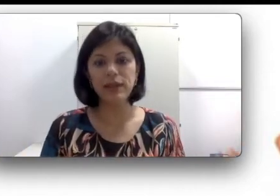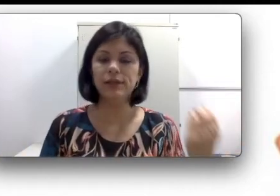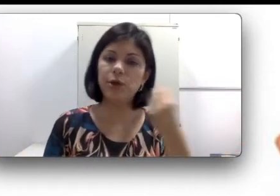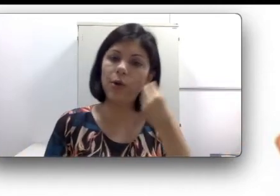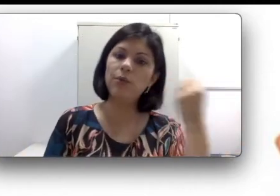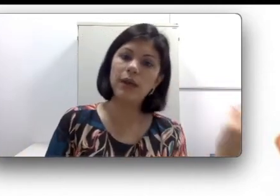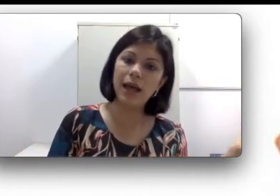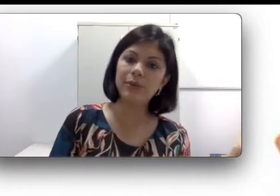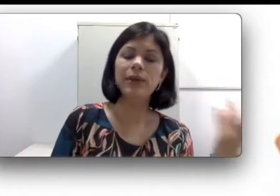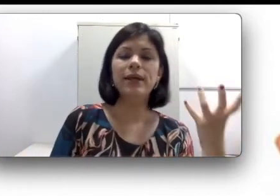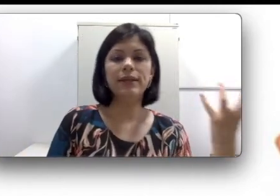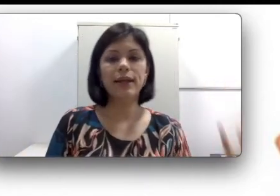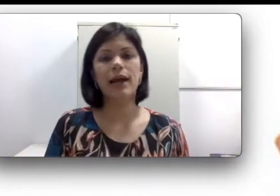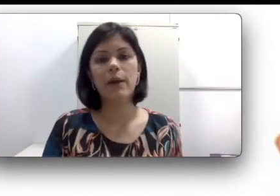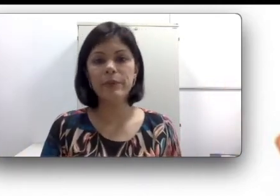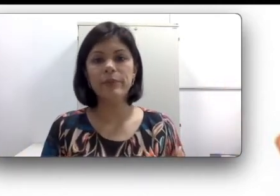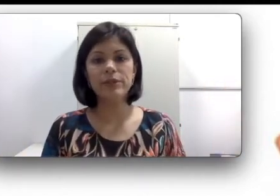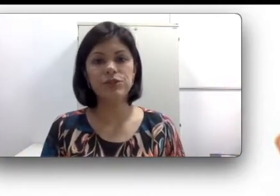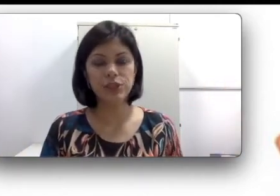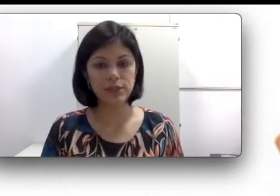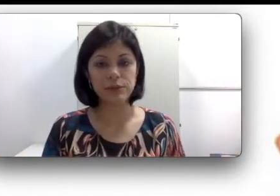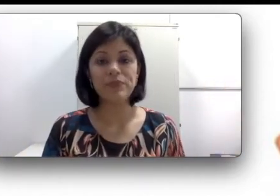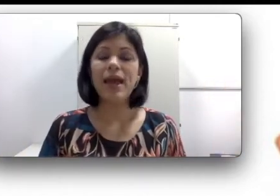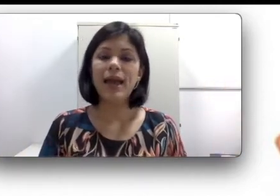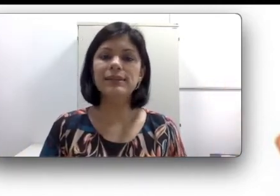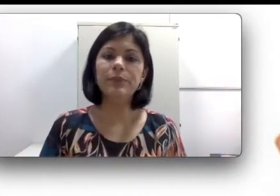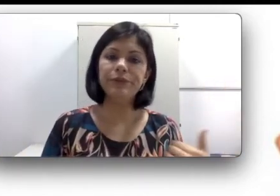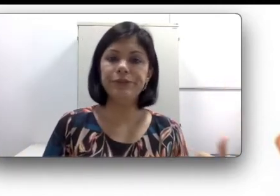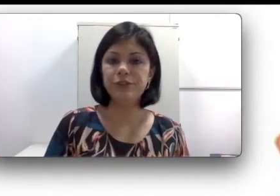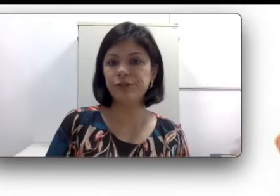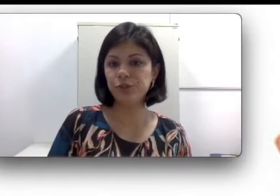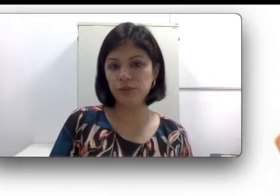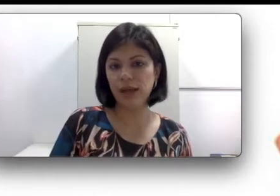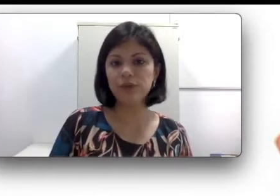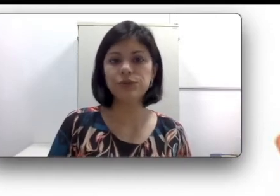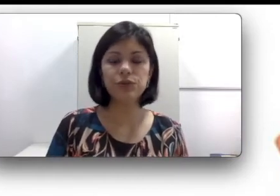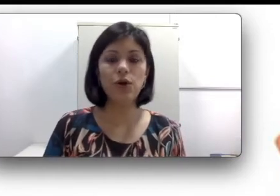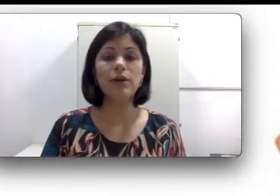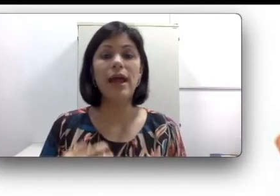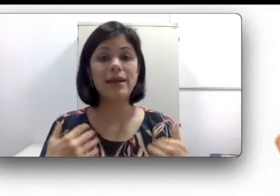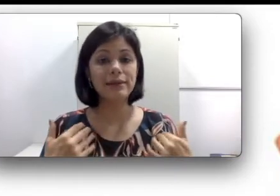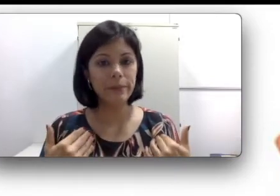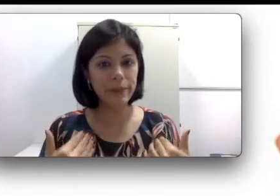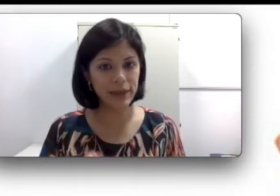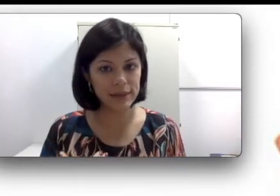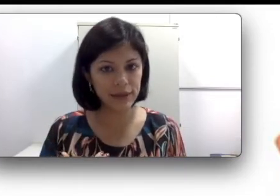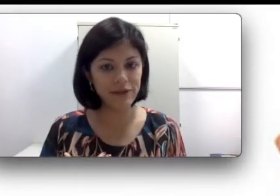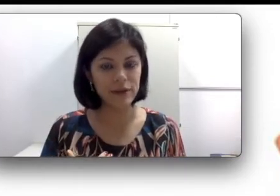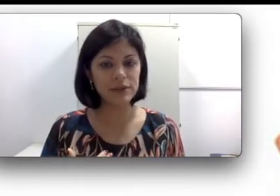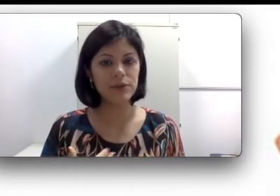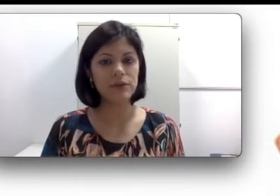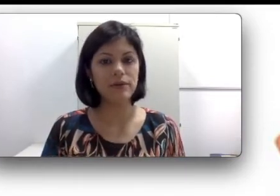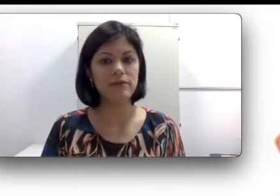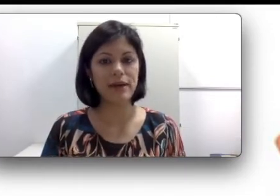um lado que acaba prejudicando. Essa perda auditiva de um lado só, também tem várias